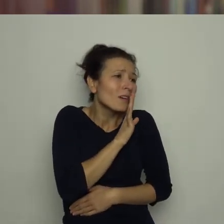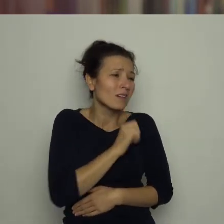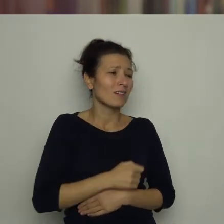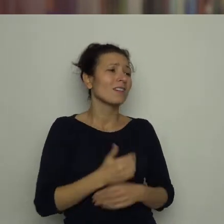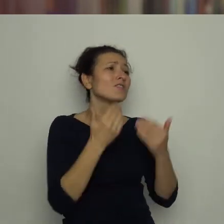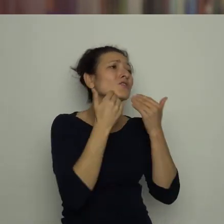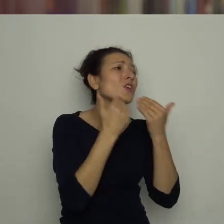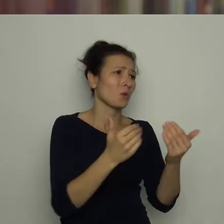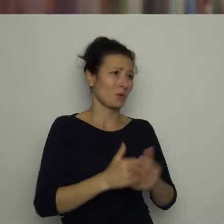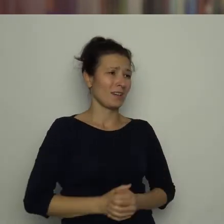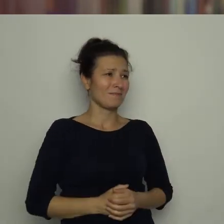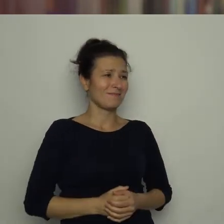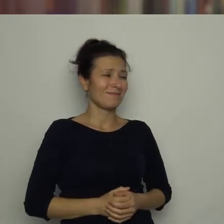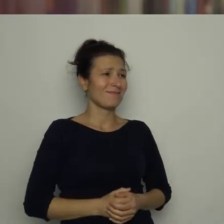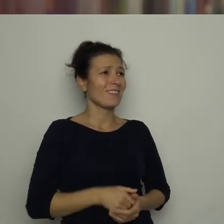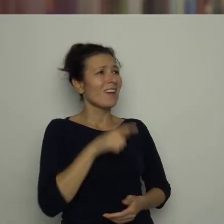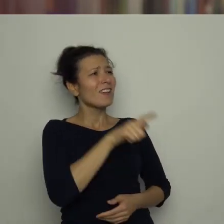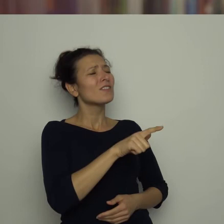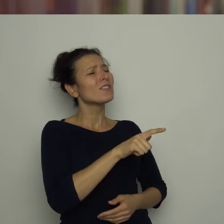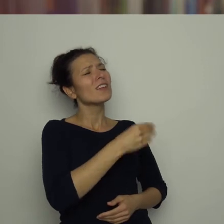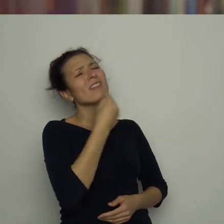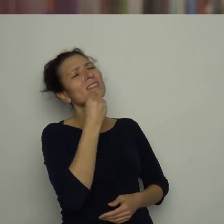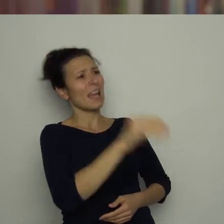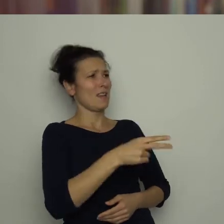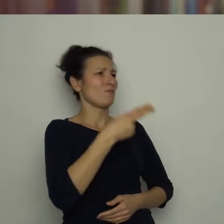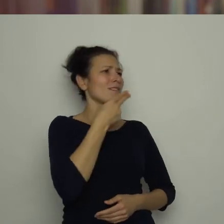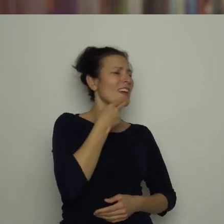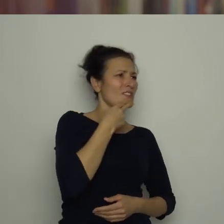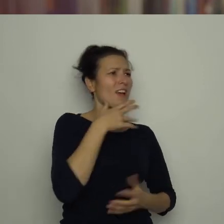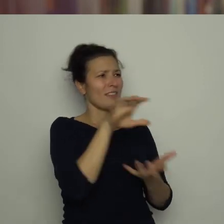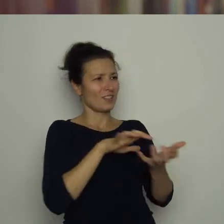Dziękuję! Jesteś najlepszym sędzią na świecie!